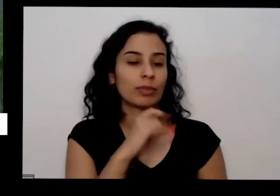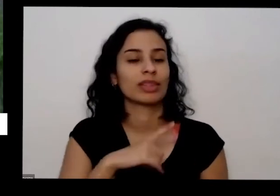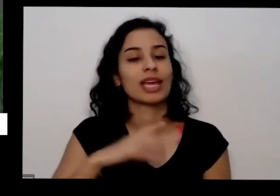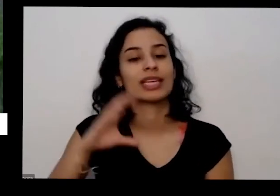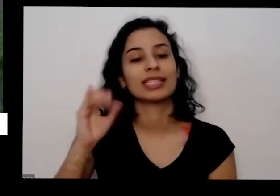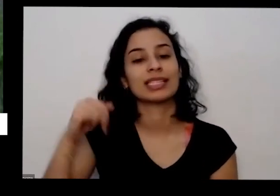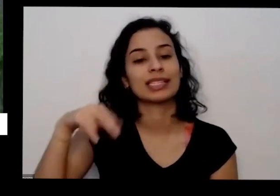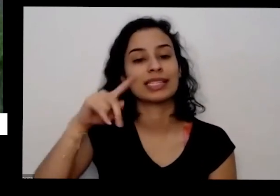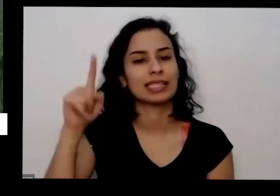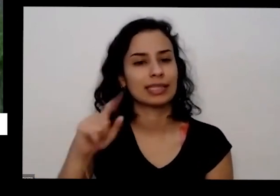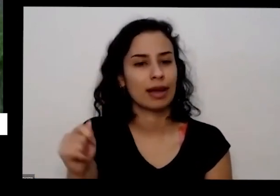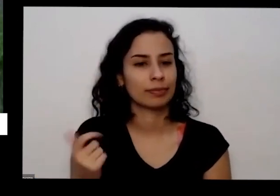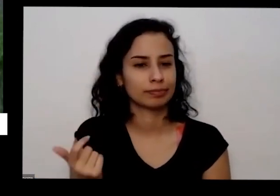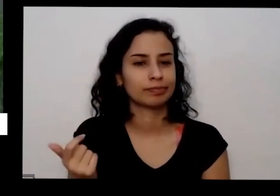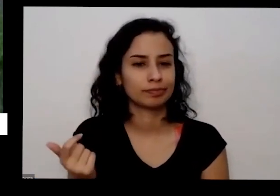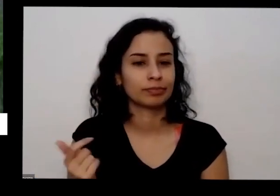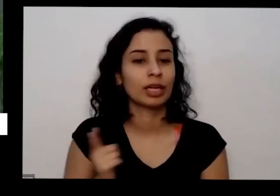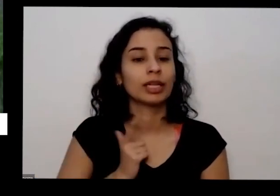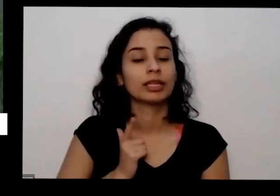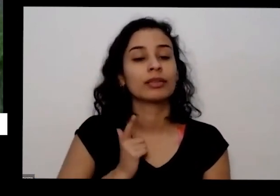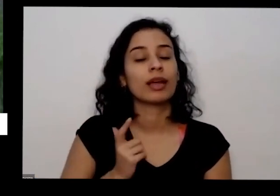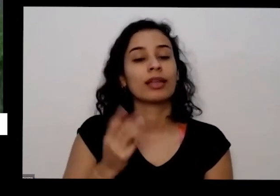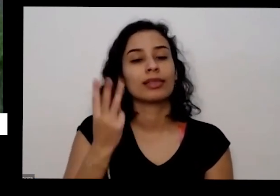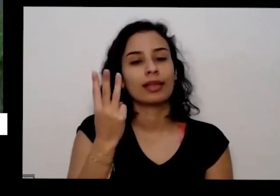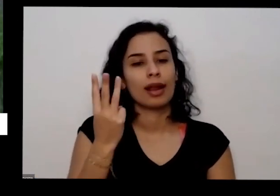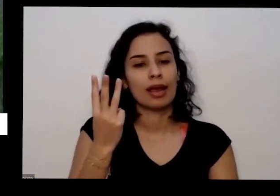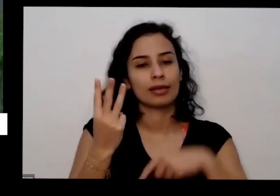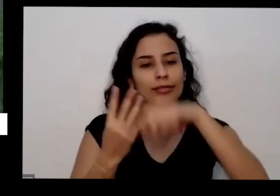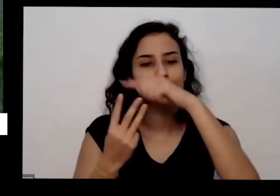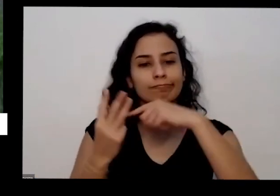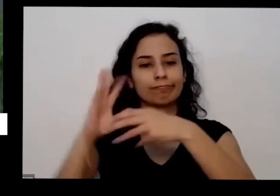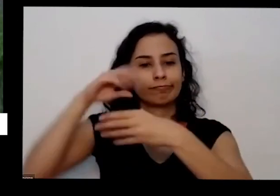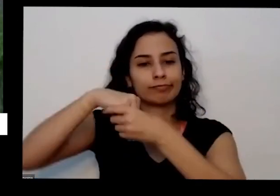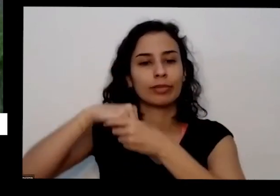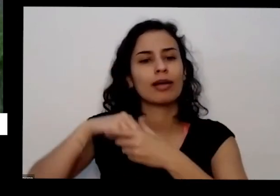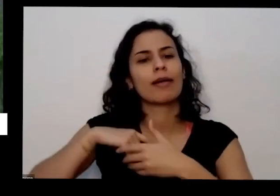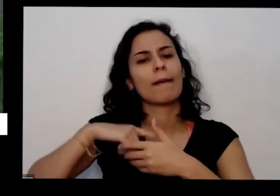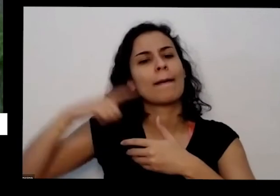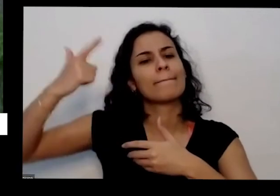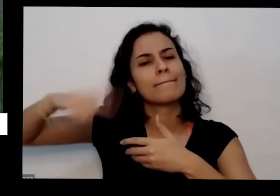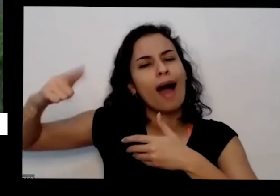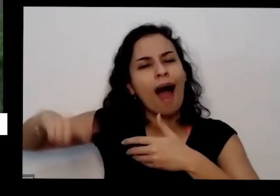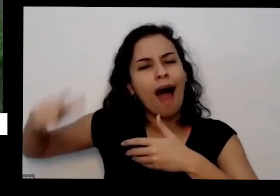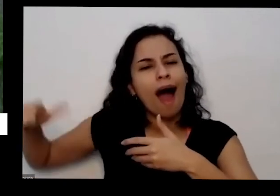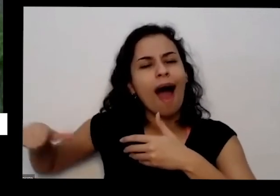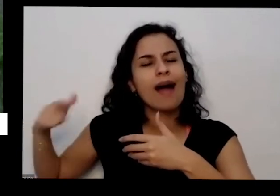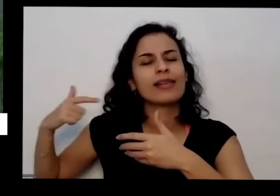ter os três aqui dentro os três macronutrientes tem quantos micronutrientes também que a planta